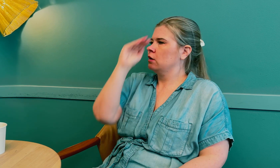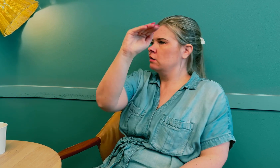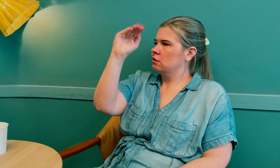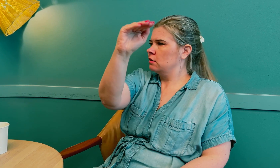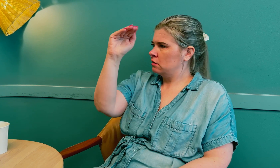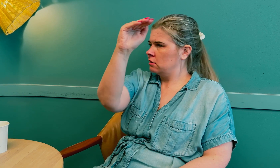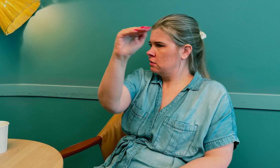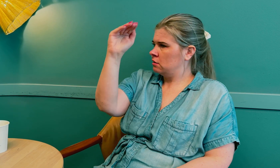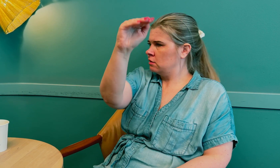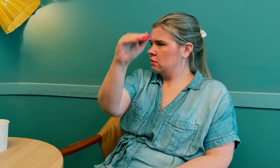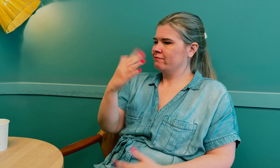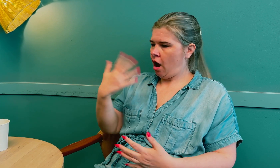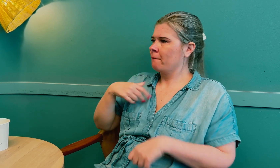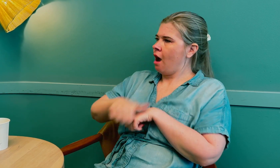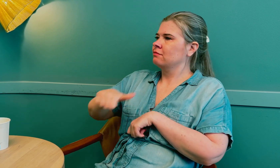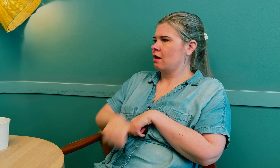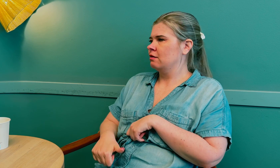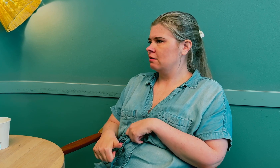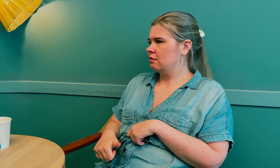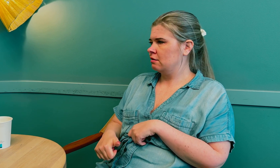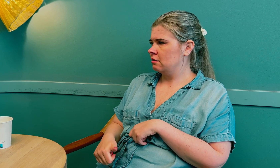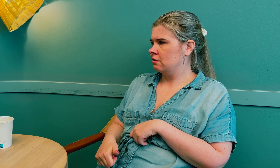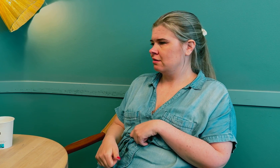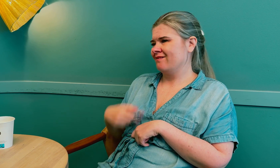Vi må alltid si ifra hva slags plager vi har.